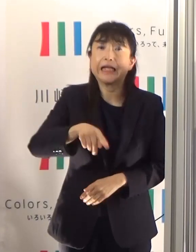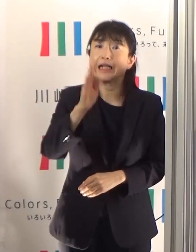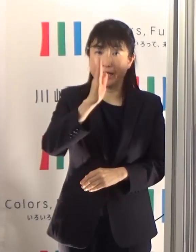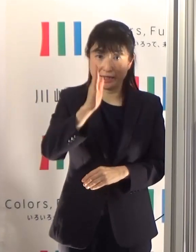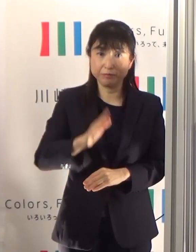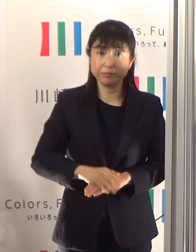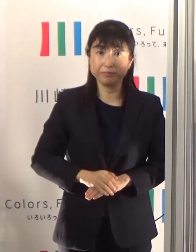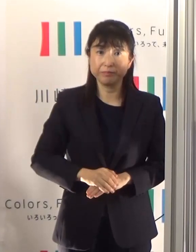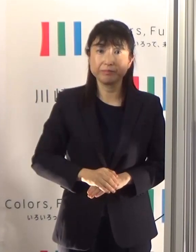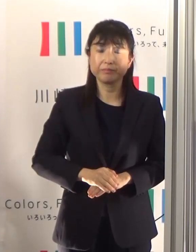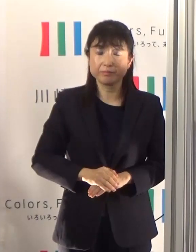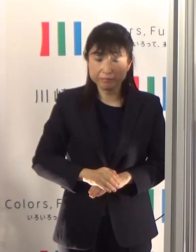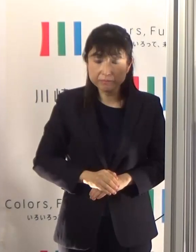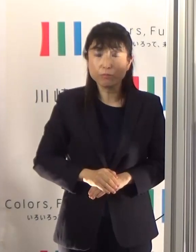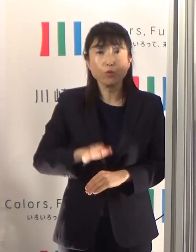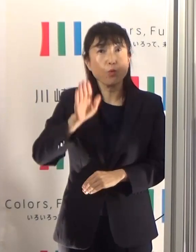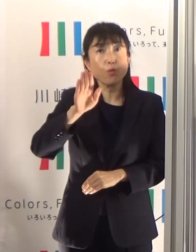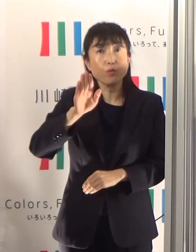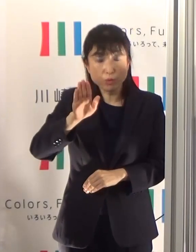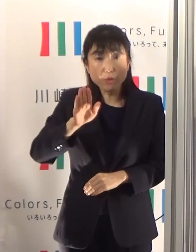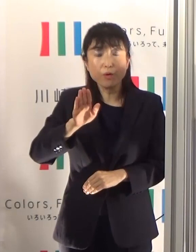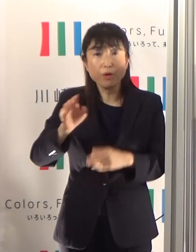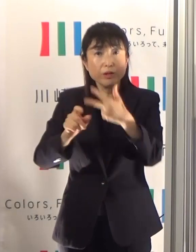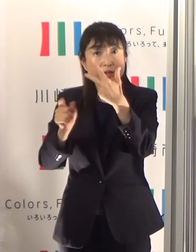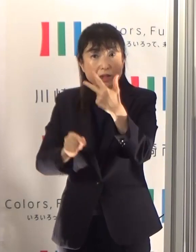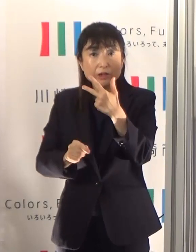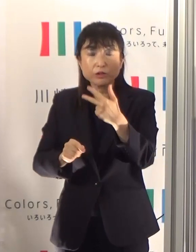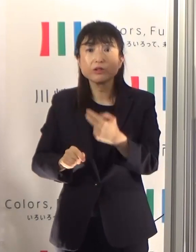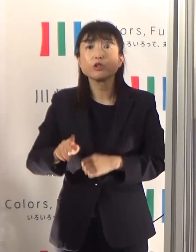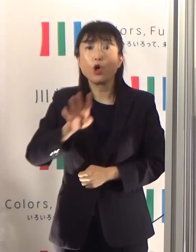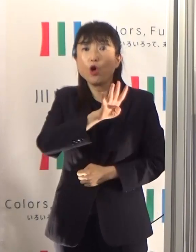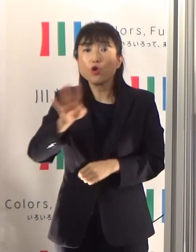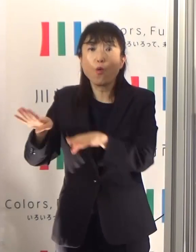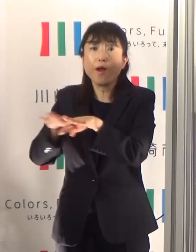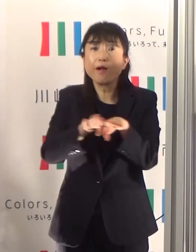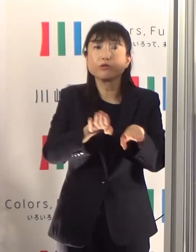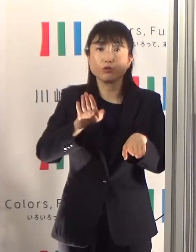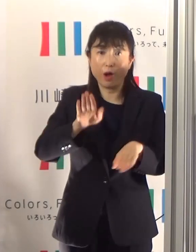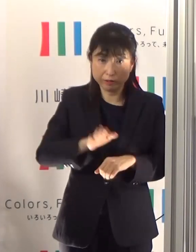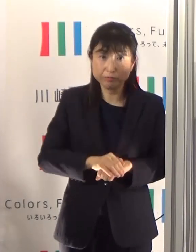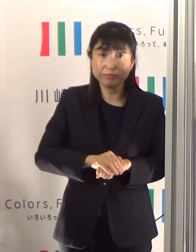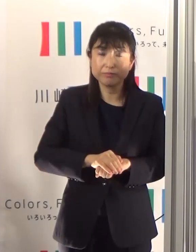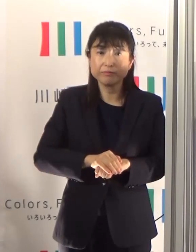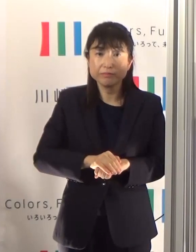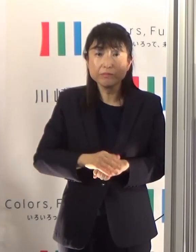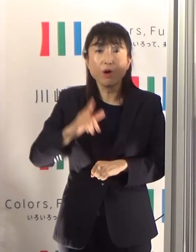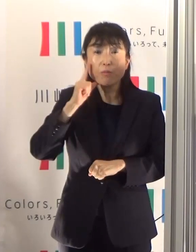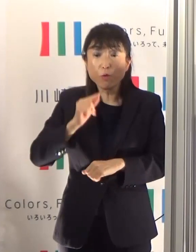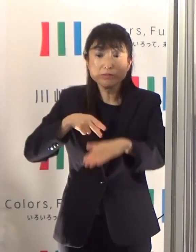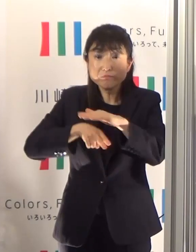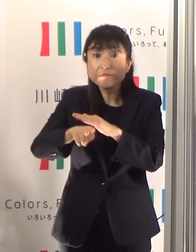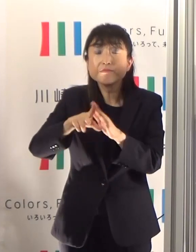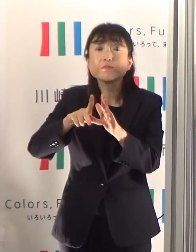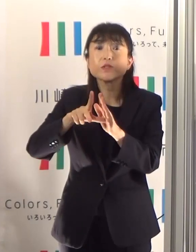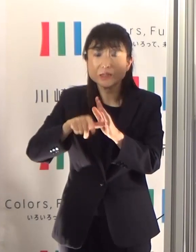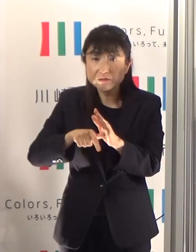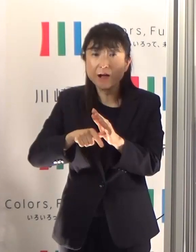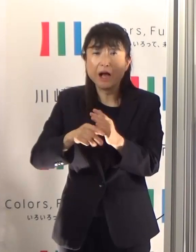これから連休がありますけども、出かけるときには混雑する場所や時間帯はできるだけ避けて